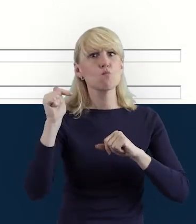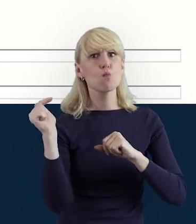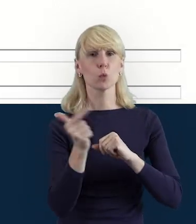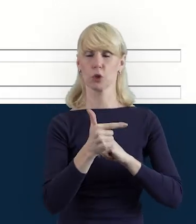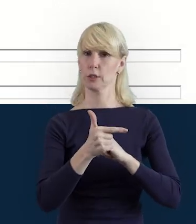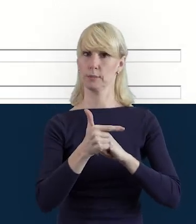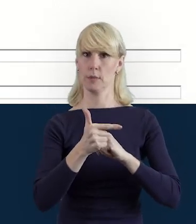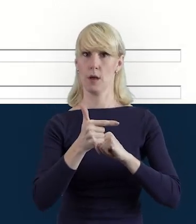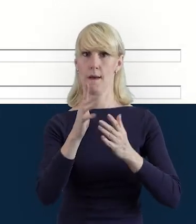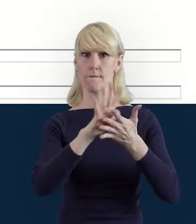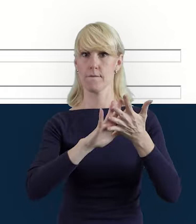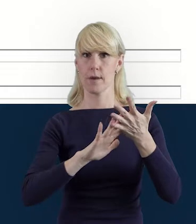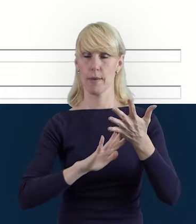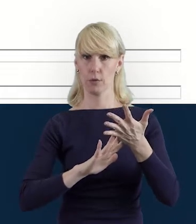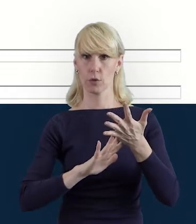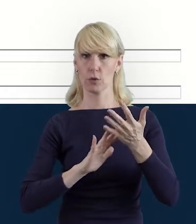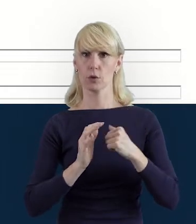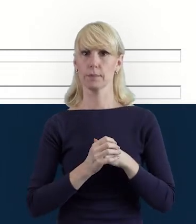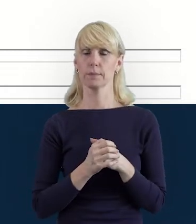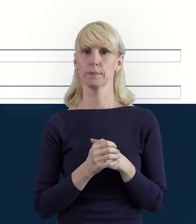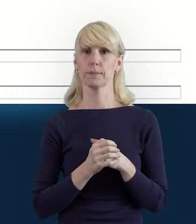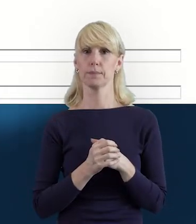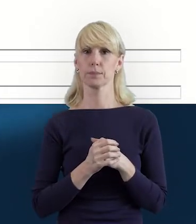pod kątem właśnie Bazy Personelu,